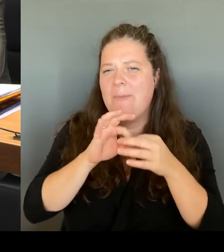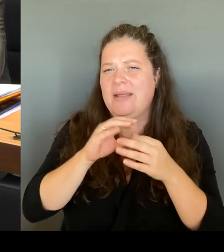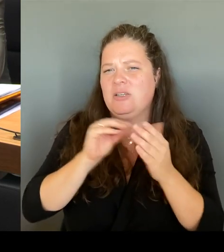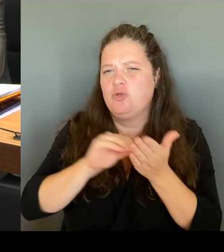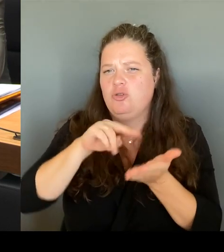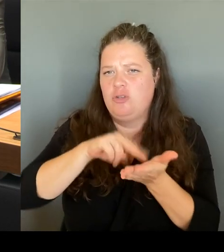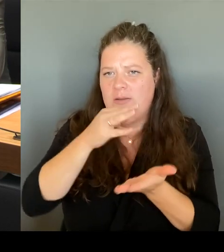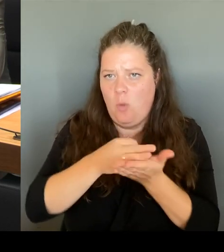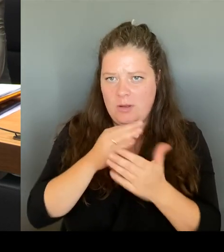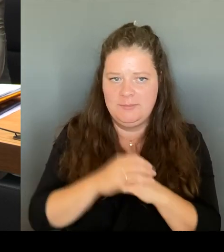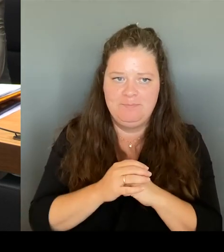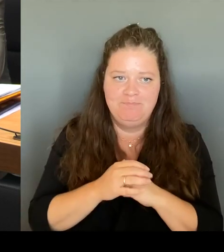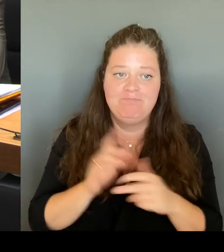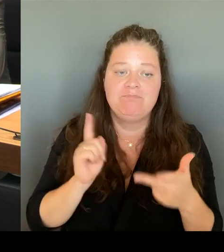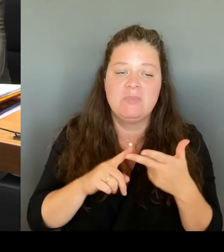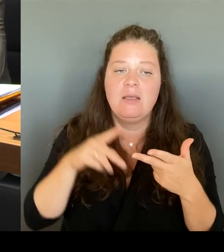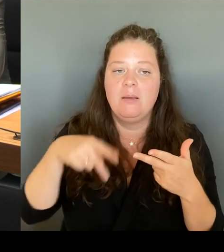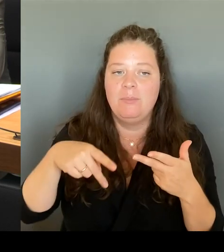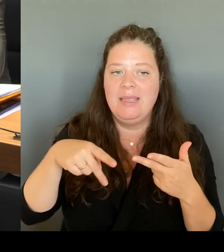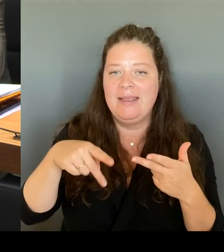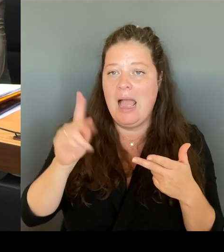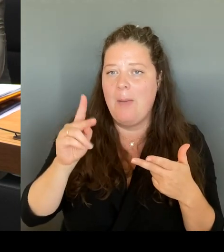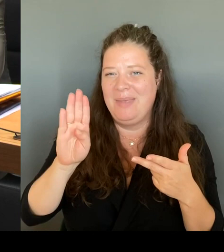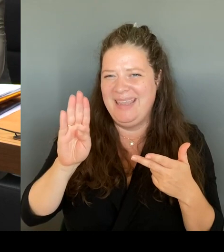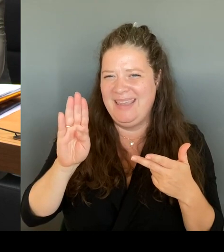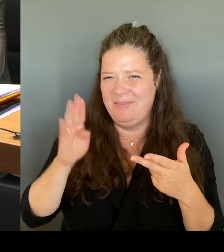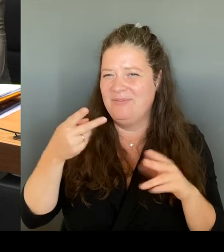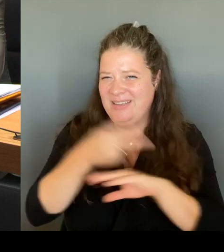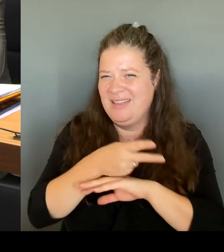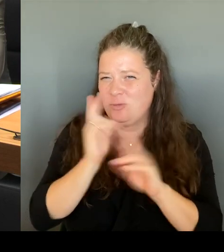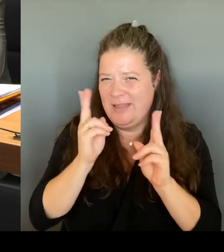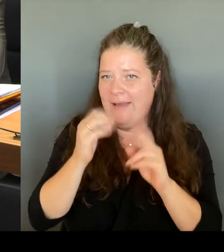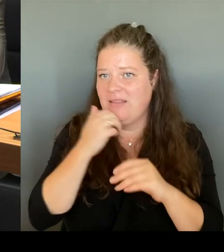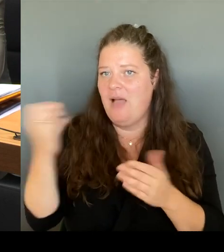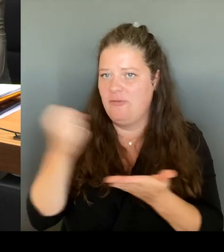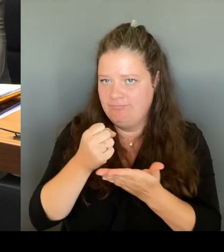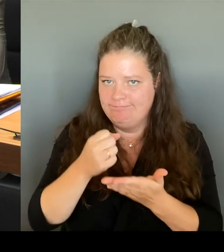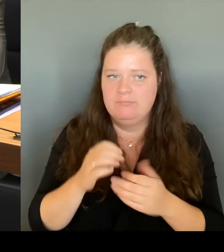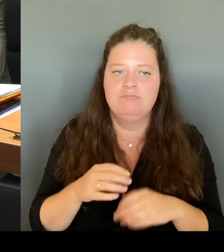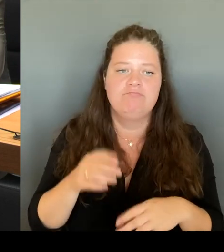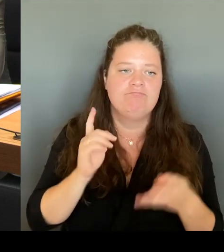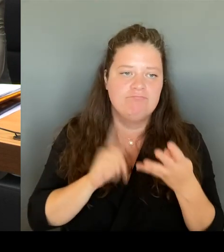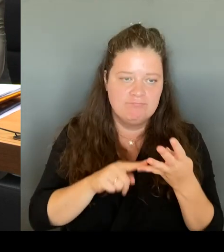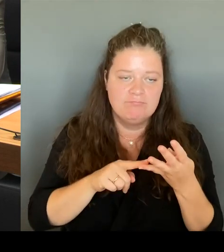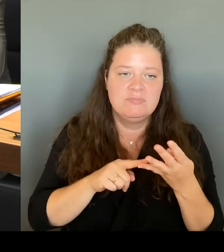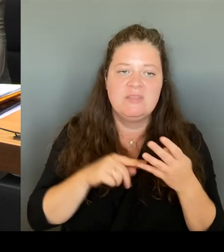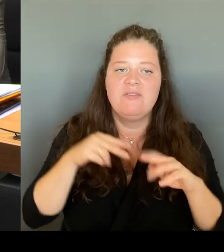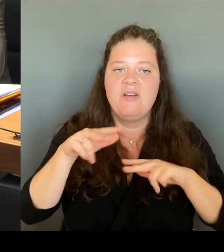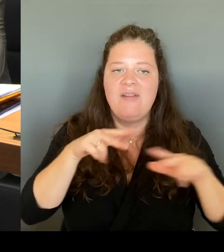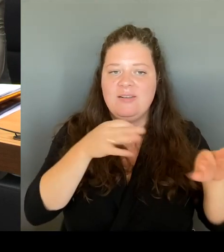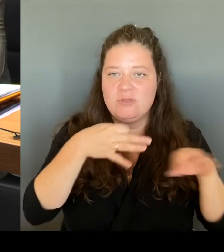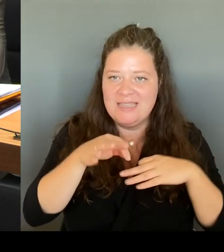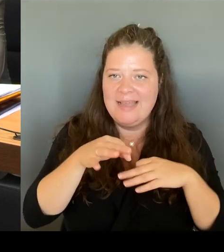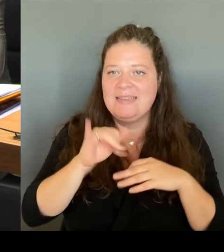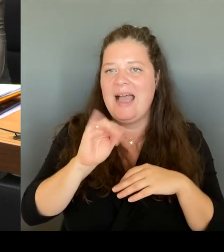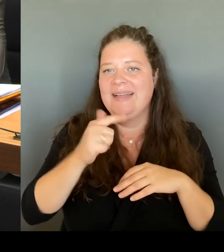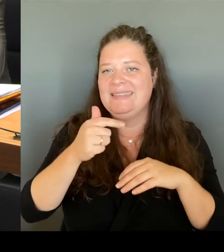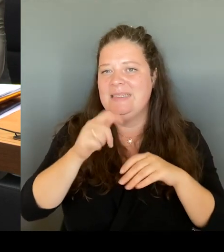Wir haben auch die Möglichkeit, Verwaltungsleiter, IT-Personal einzustellen, um Entlastung zu schaffen, um pädagogisches Personal wieder dem Unterricht zuzuführen.